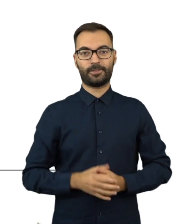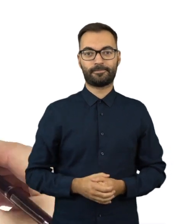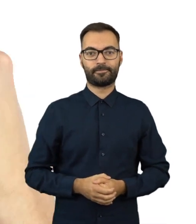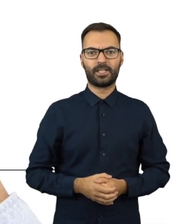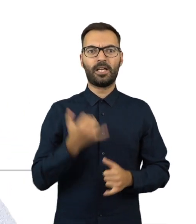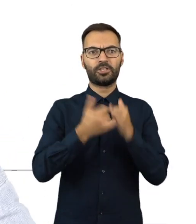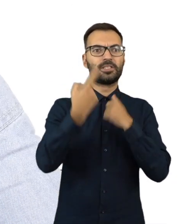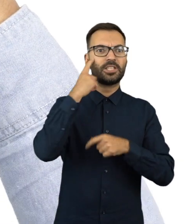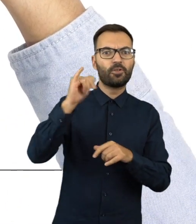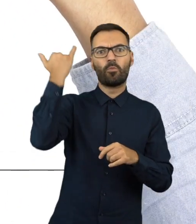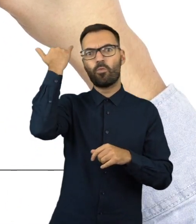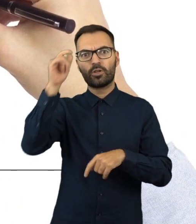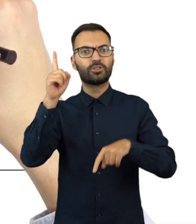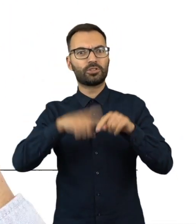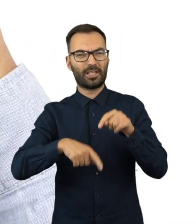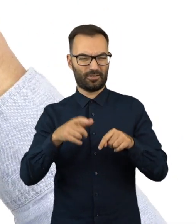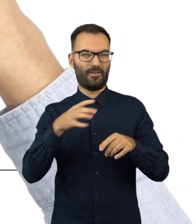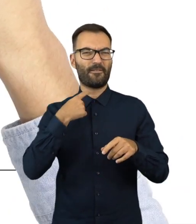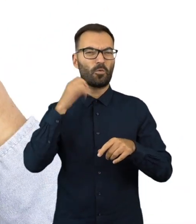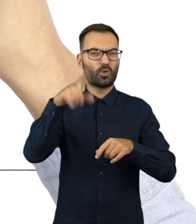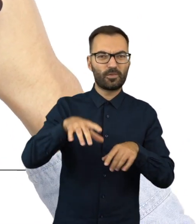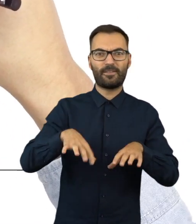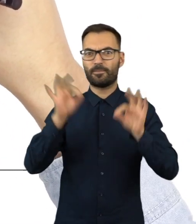Każdy może zgłaszać nieprawidłowości dotyczące wyborów.